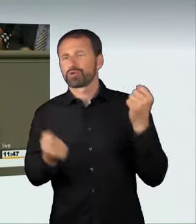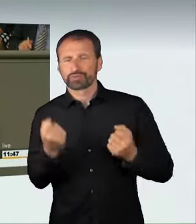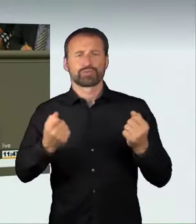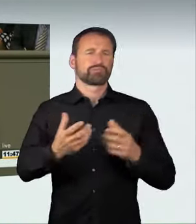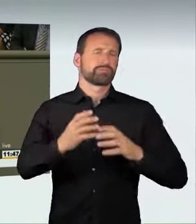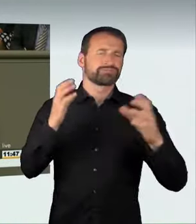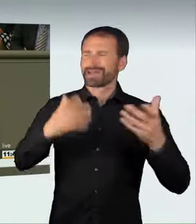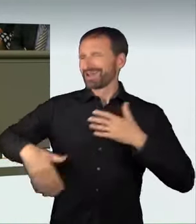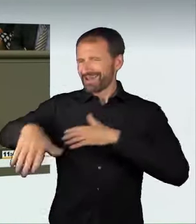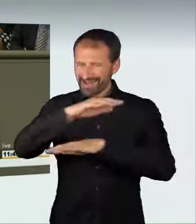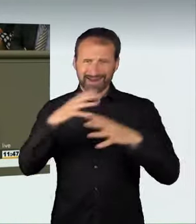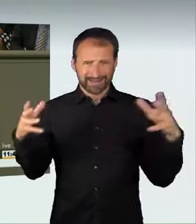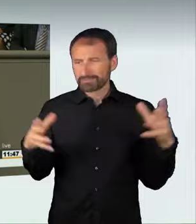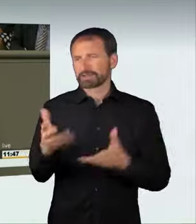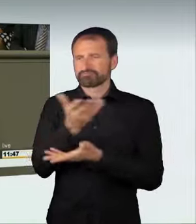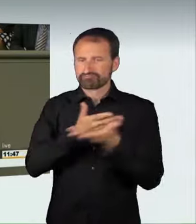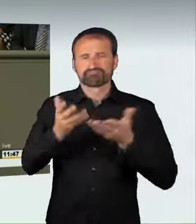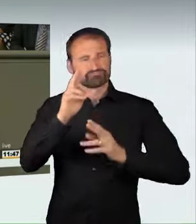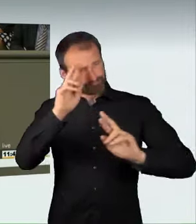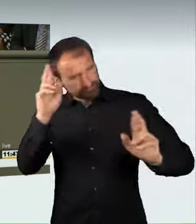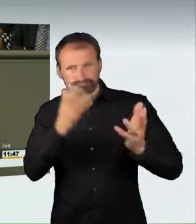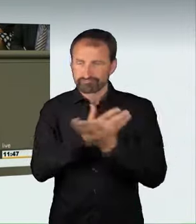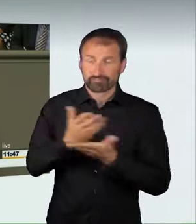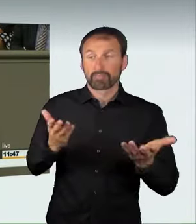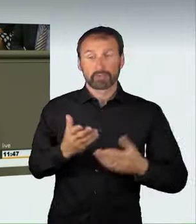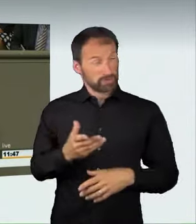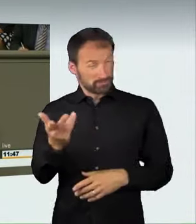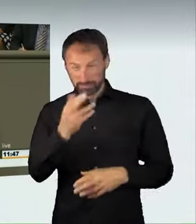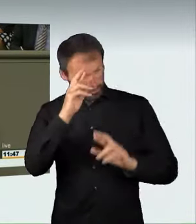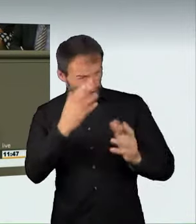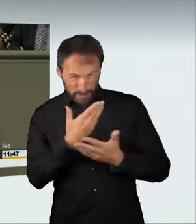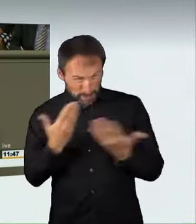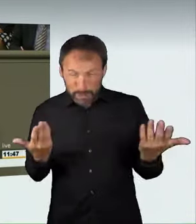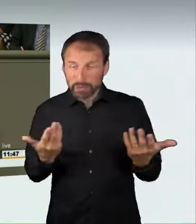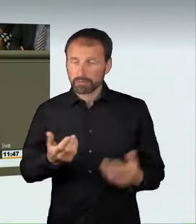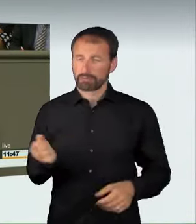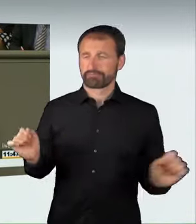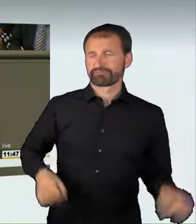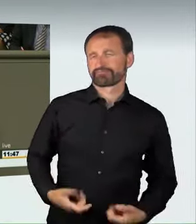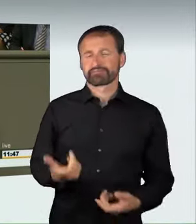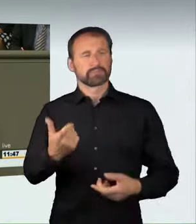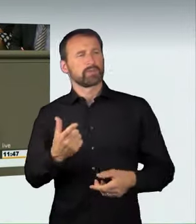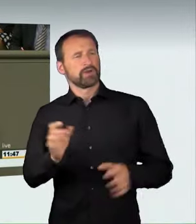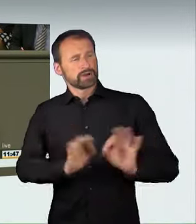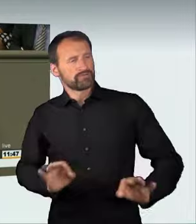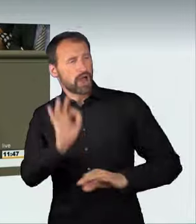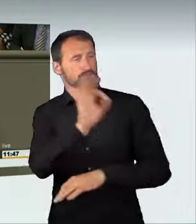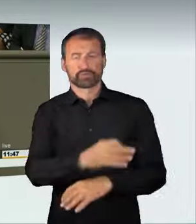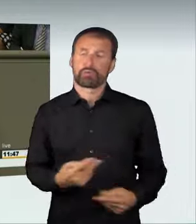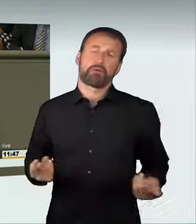wer andere gefährden will, wer sich nicht an die Regeln auf der Straße halten will,